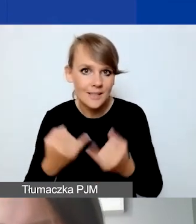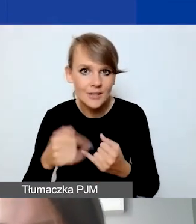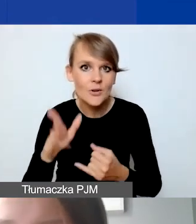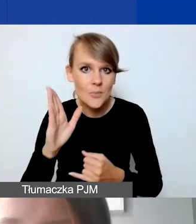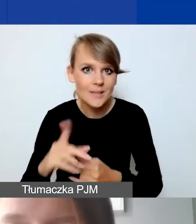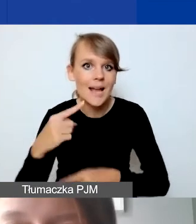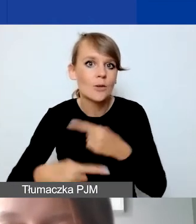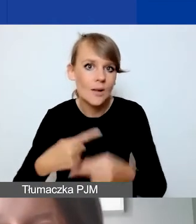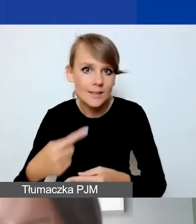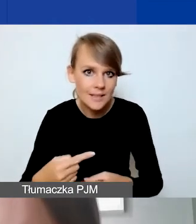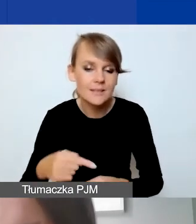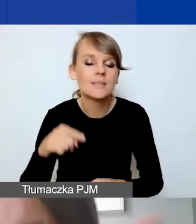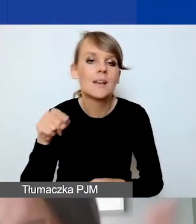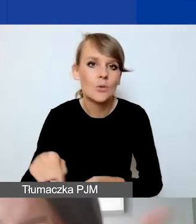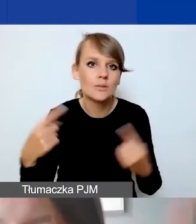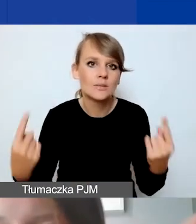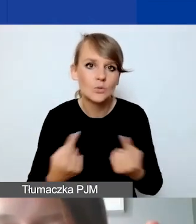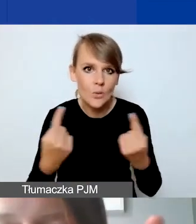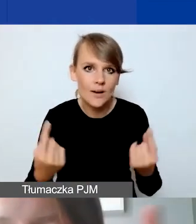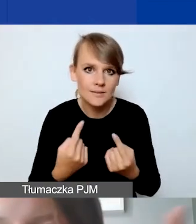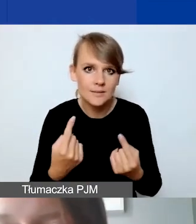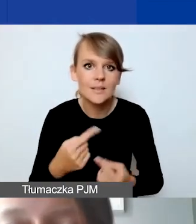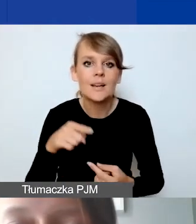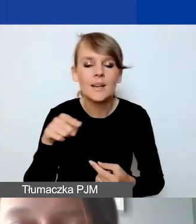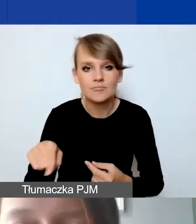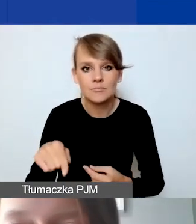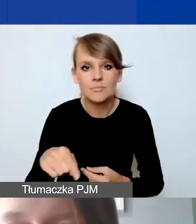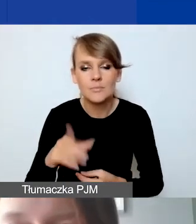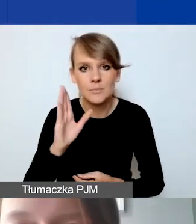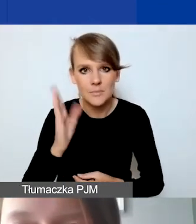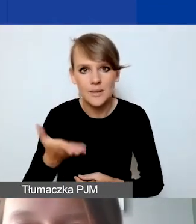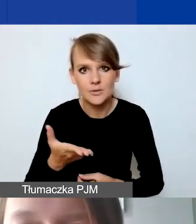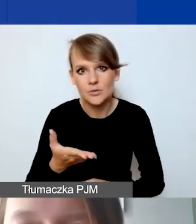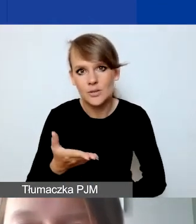to taka sytuacja, zostanie ten plik wtedy nadpisany.